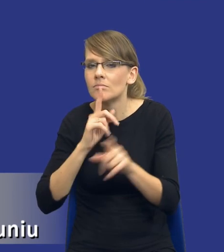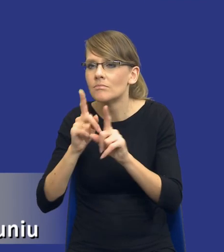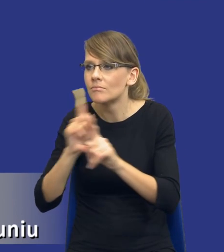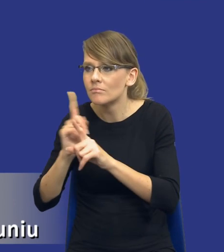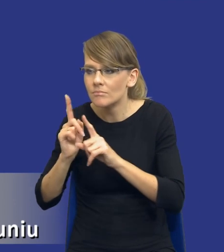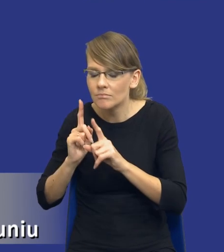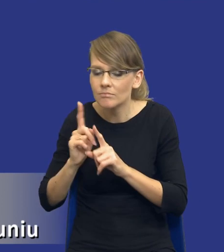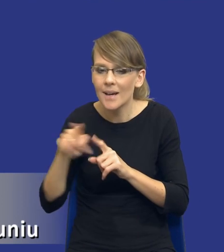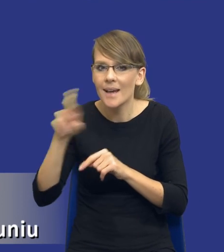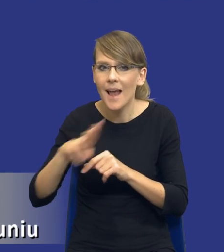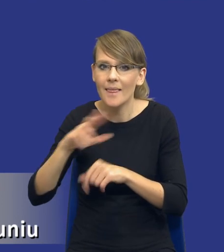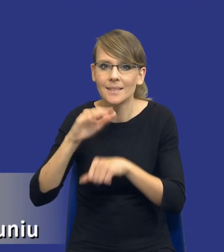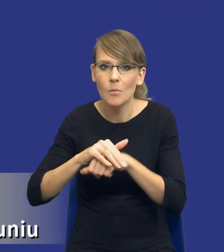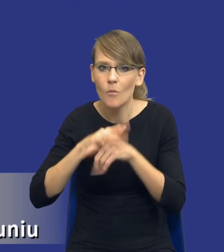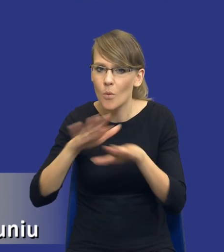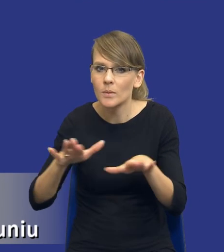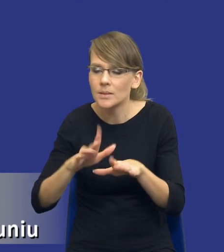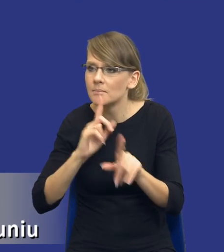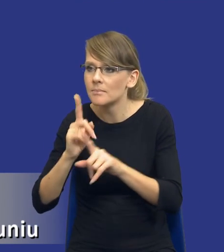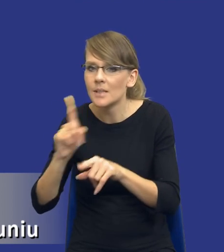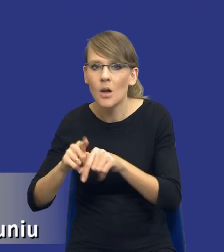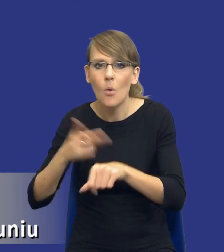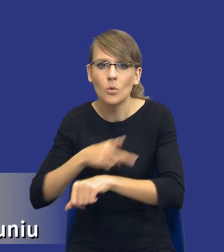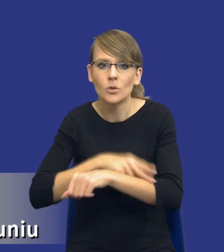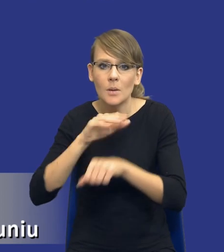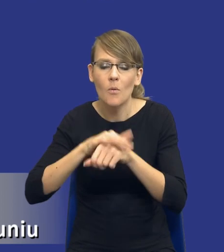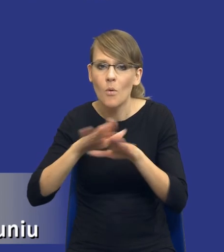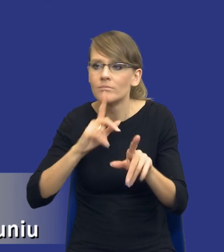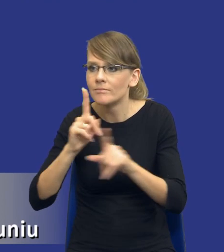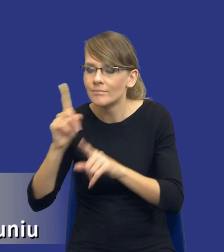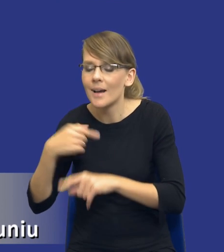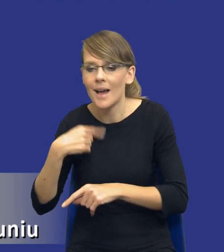z Rady Zamówień Publicznych oraz z Urzędu Zamówień Publicznych. Bo rzeczywiście